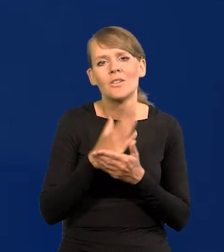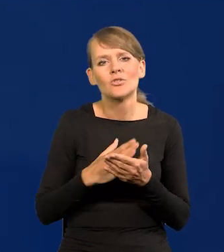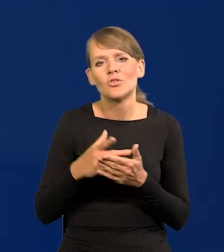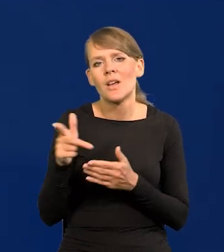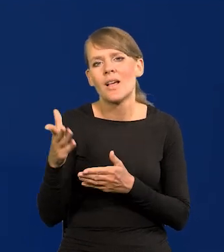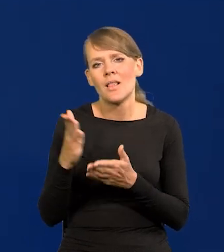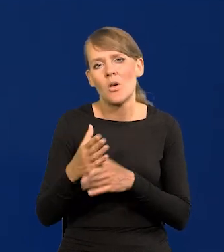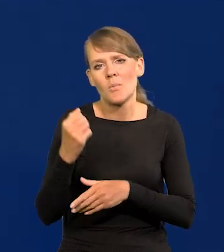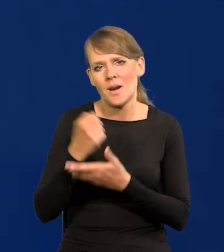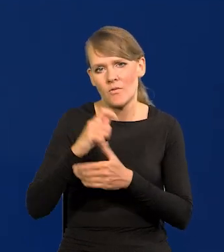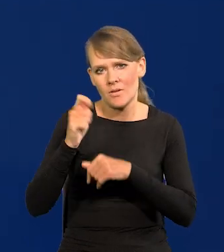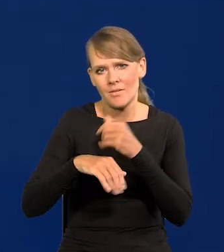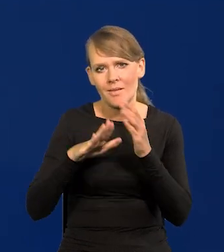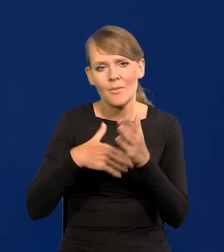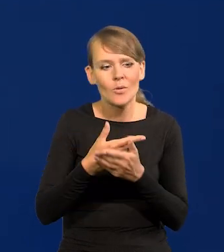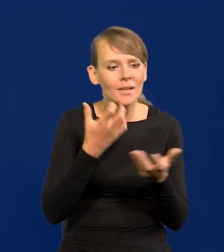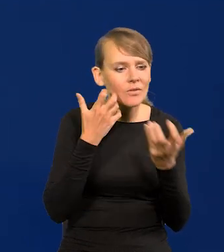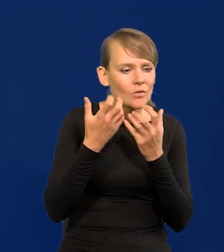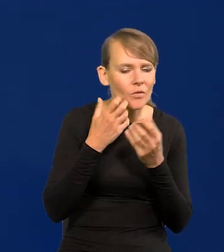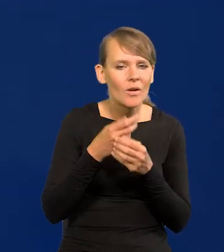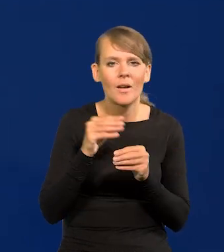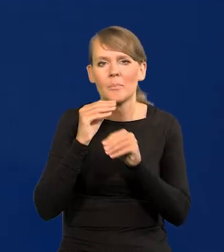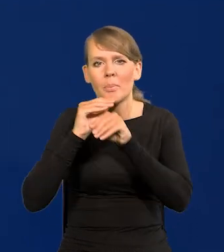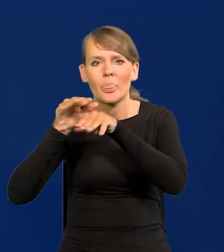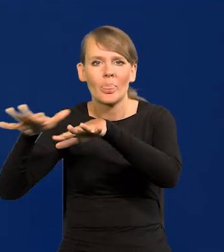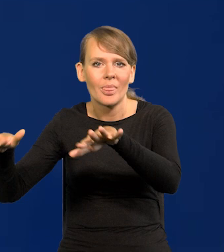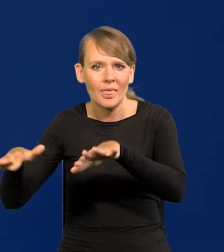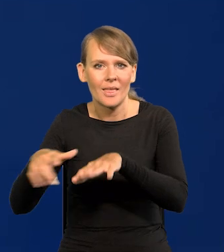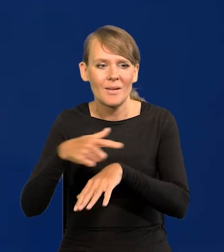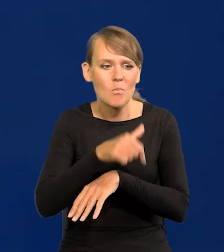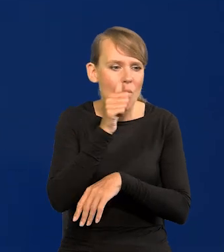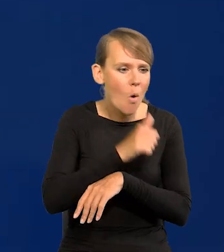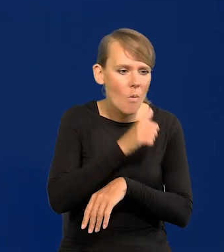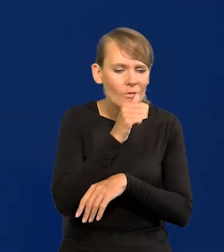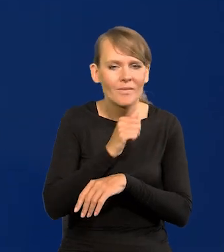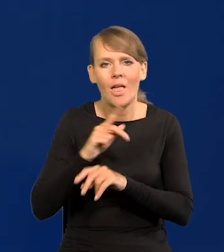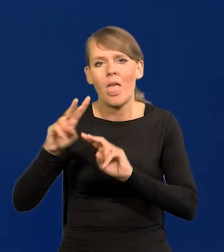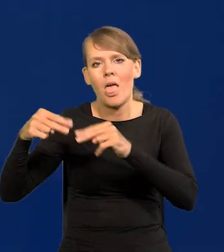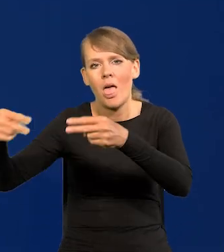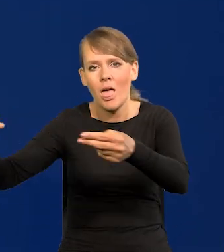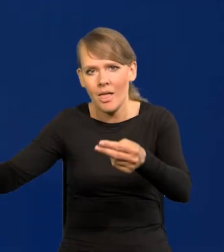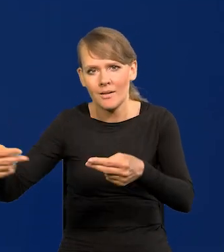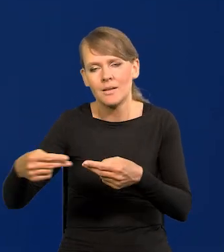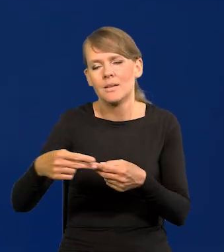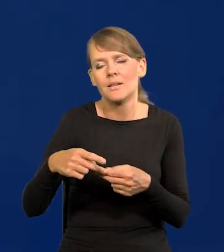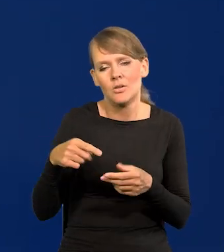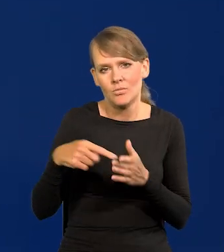Przekazywanie informacji na zewnątrz, które są tajne, poufne itd.